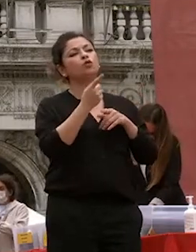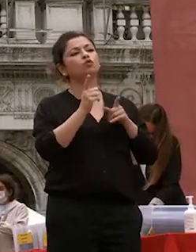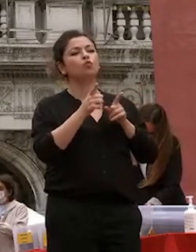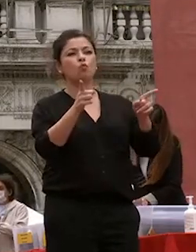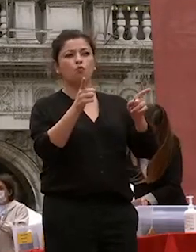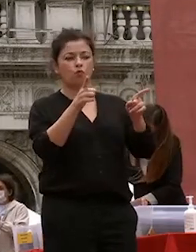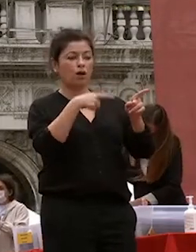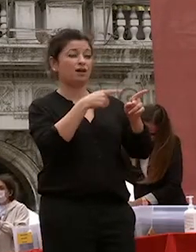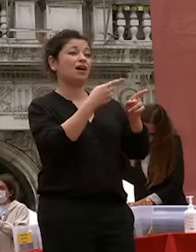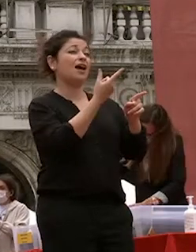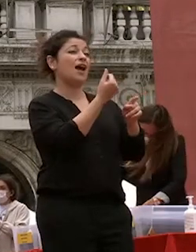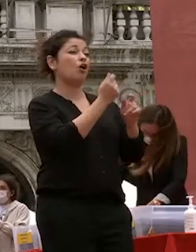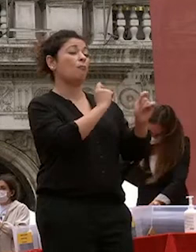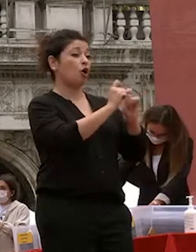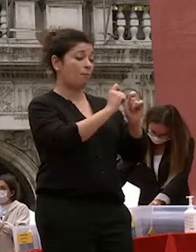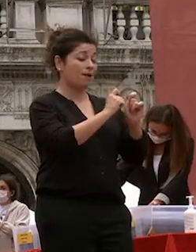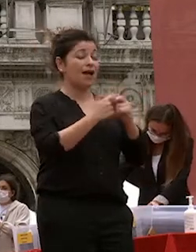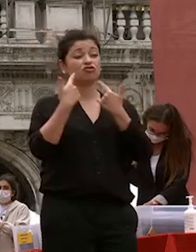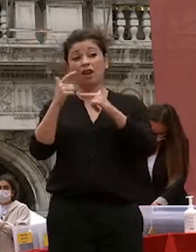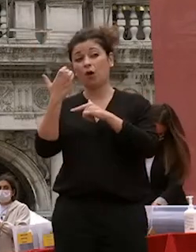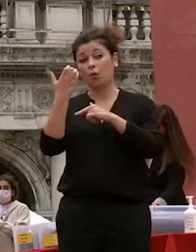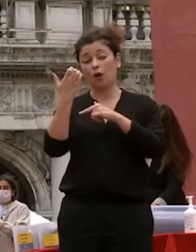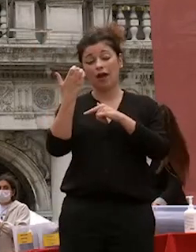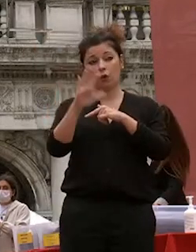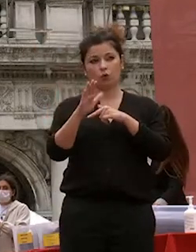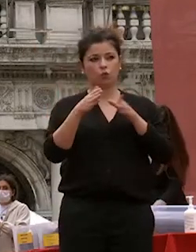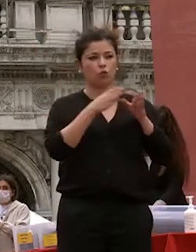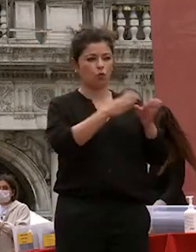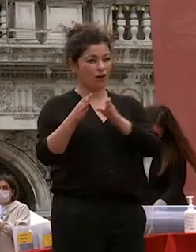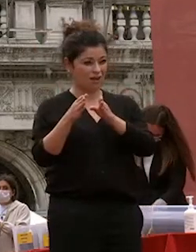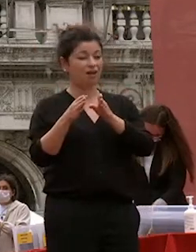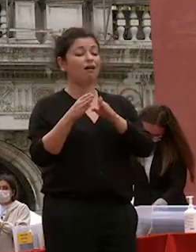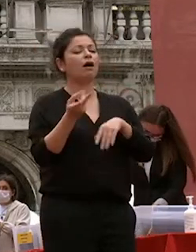lingue e culture dall'altro entrambe queste dimensioni del nostro